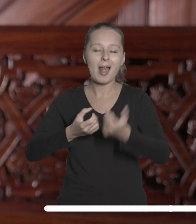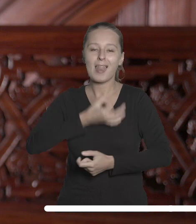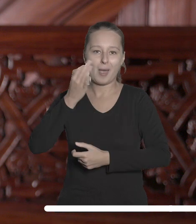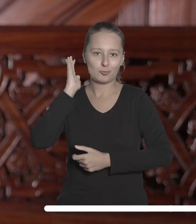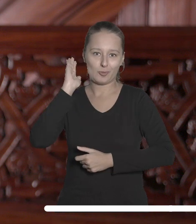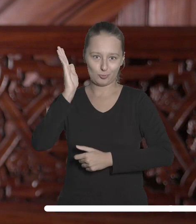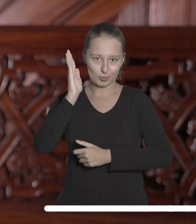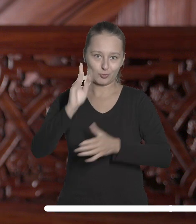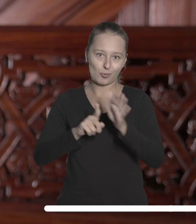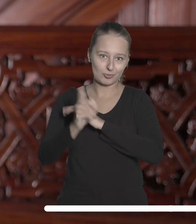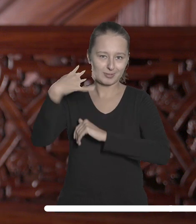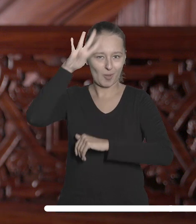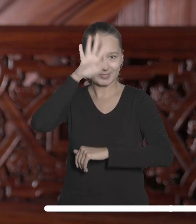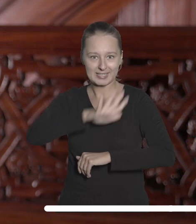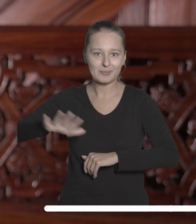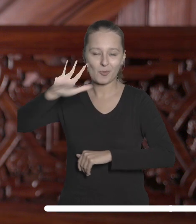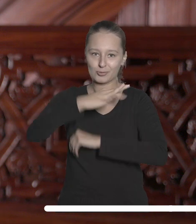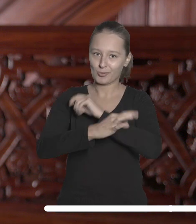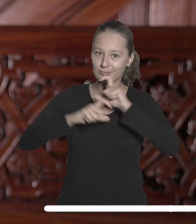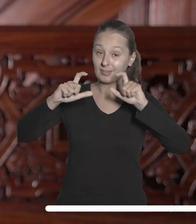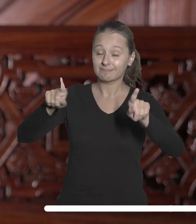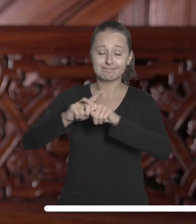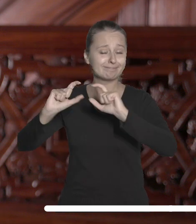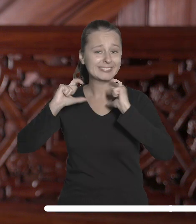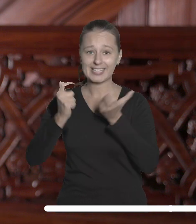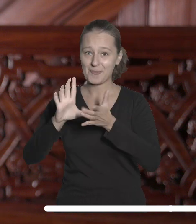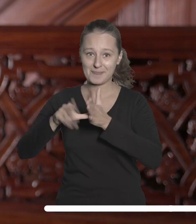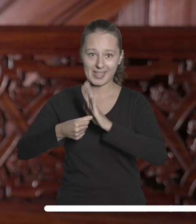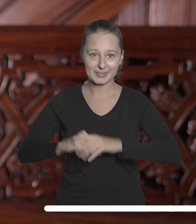przyszłości dla łódzkiej społeczności akademickiej i całego miasta.